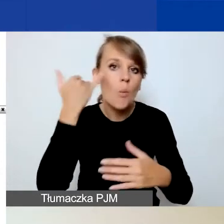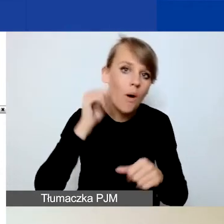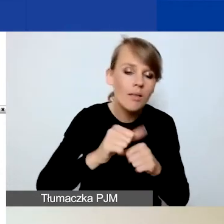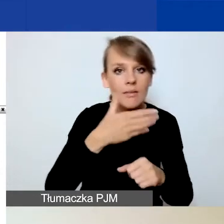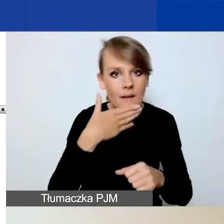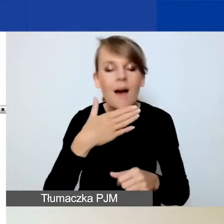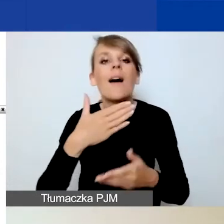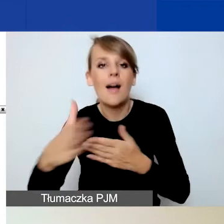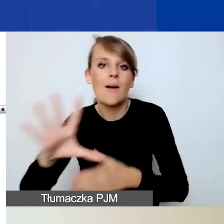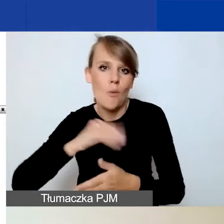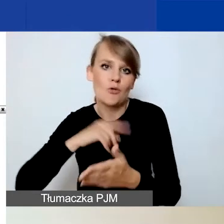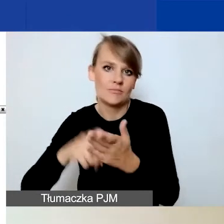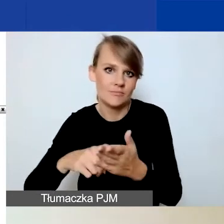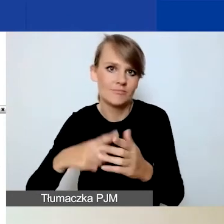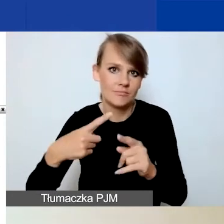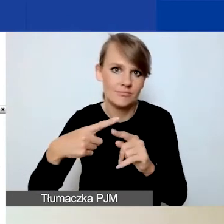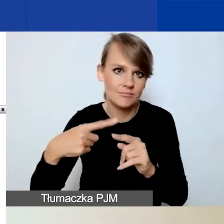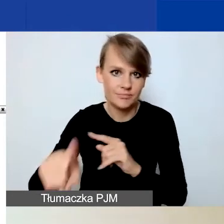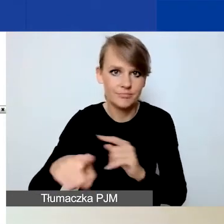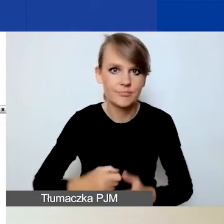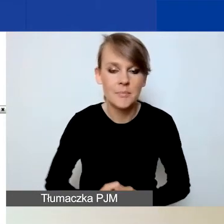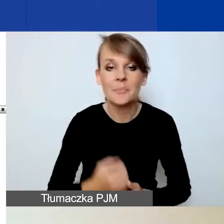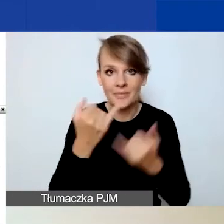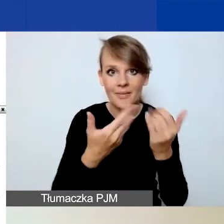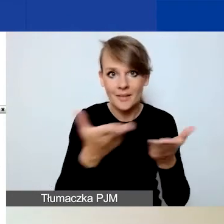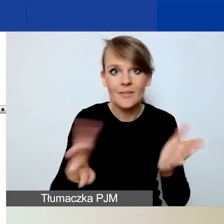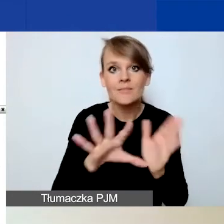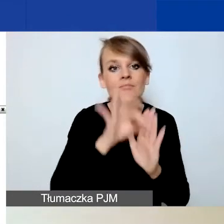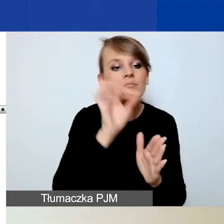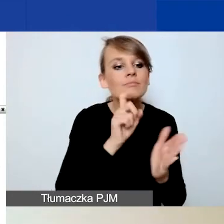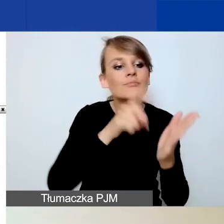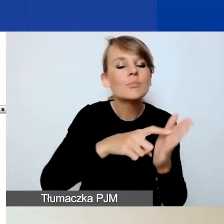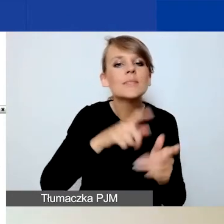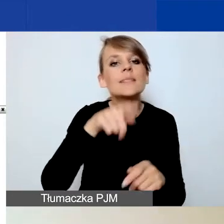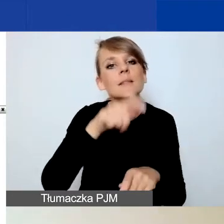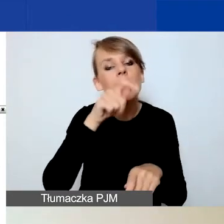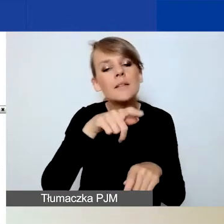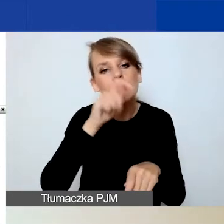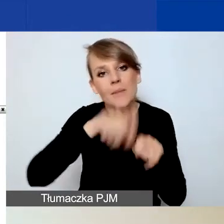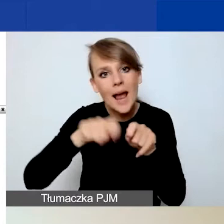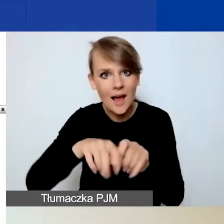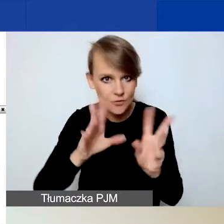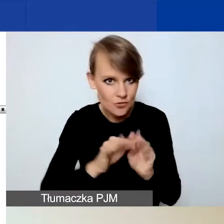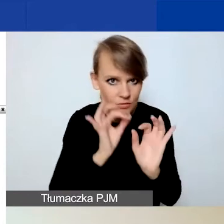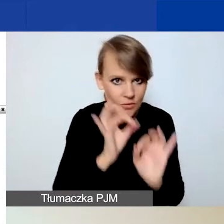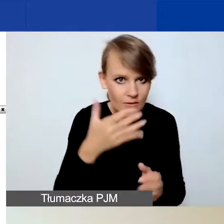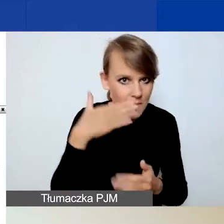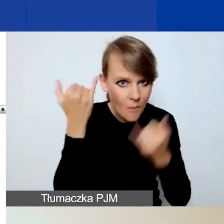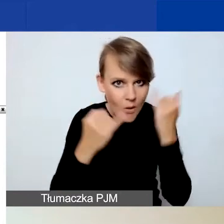Jeżeli skorzystacie z przycisku sprawdzenia poprawności, to zostanie wygenerowana lista błędów, które musicie naprawić,